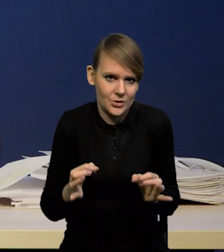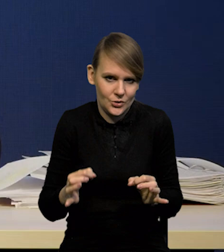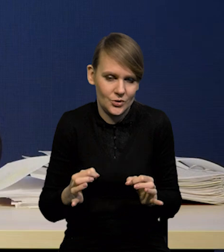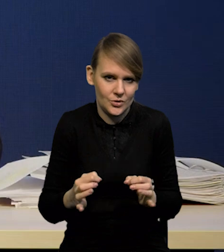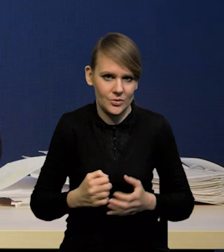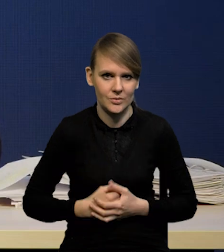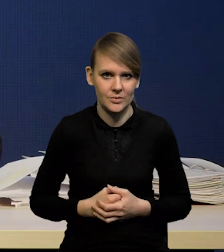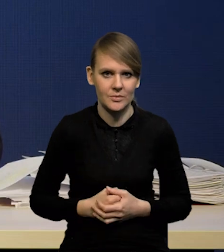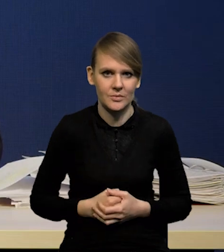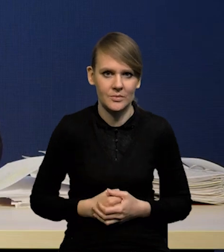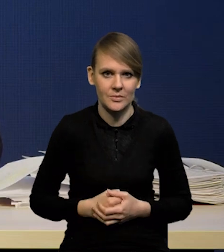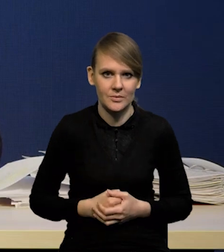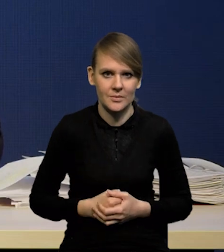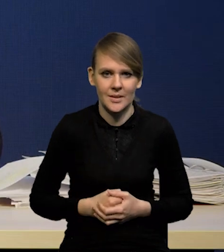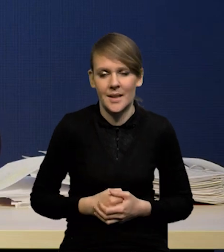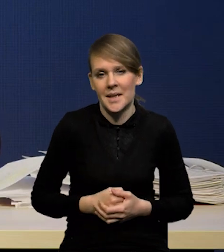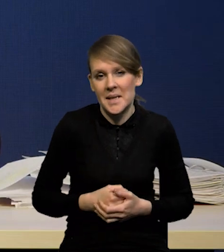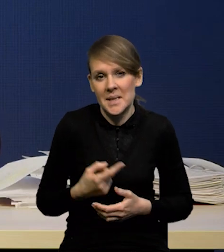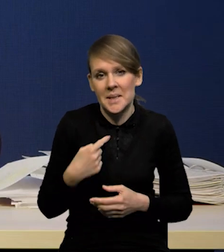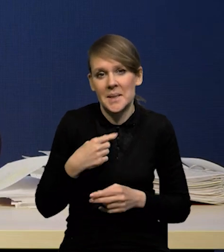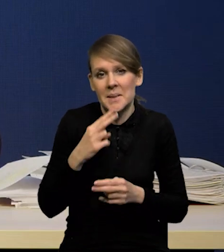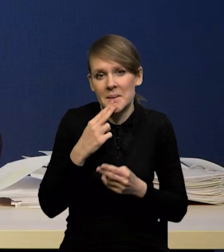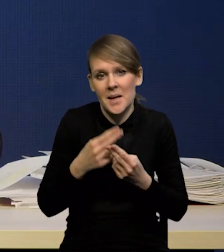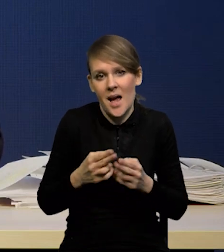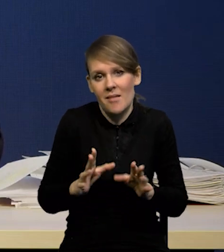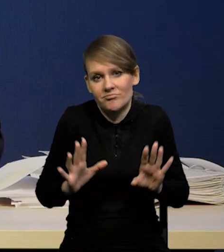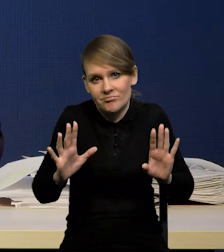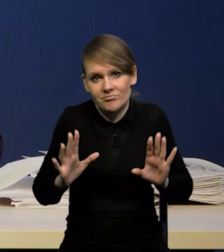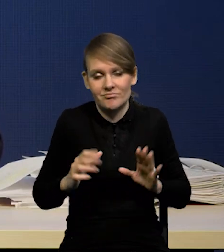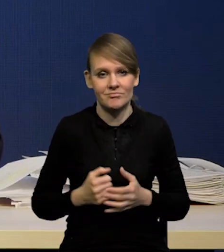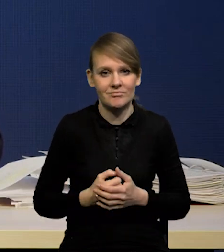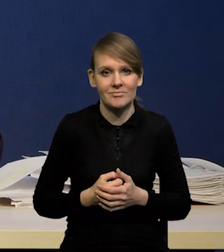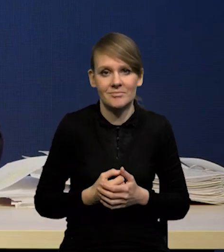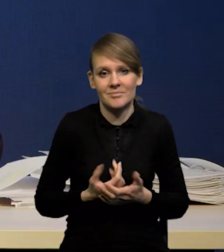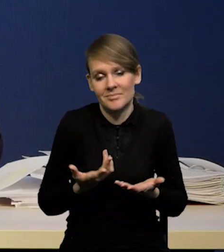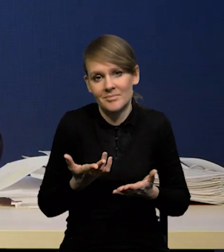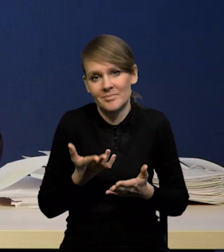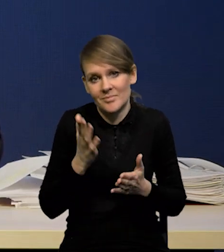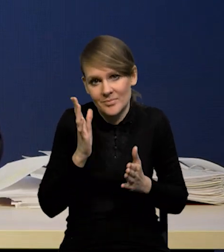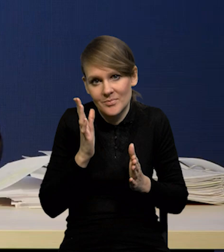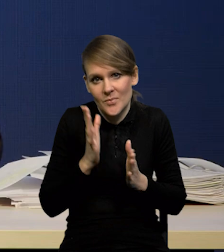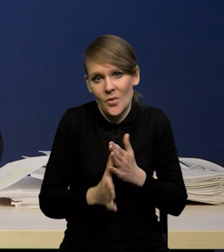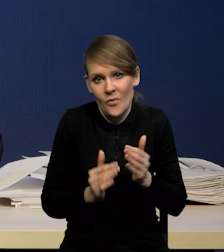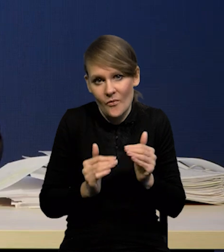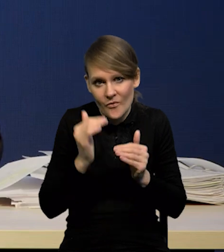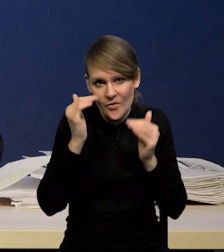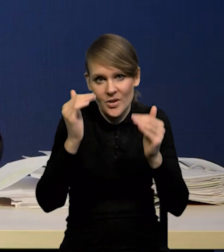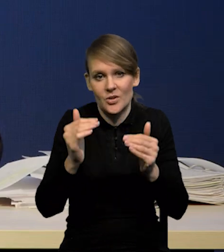Także trochę się uchylę. Wyżej, po prostu wyżej. Jeżeli będziemy mieli obniżki stóp,